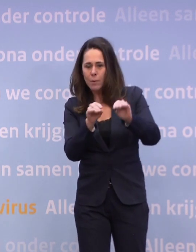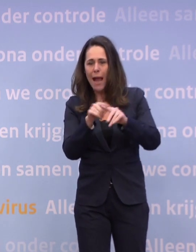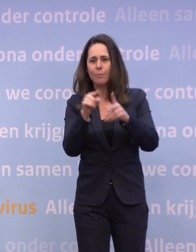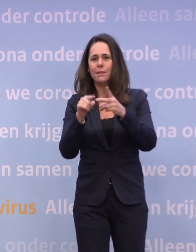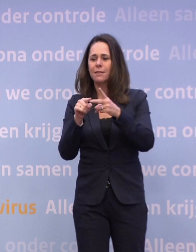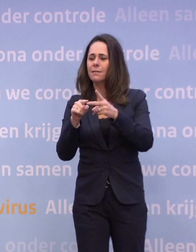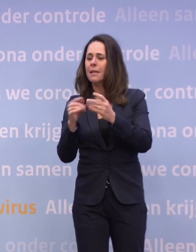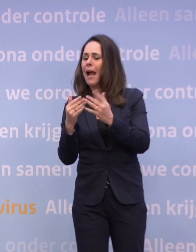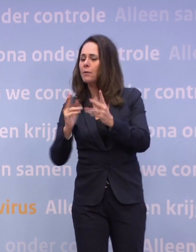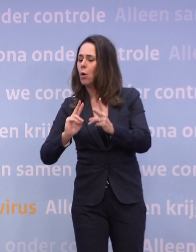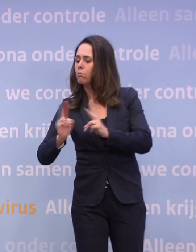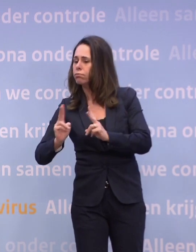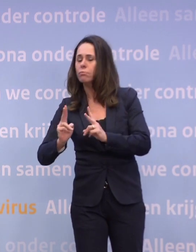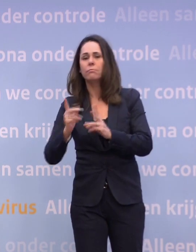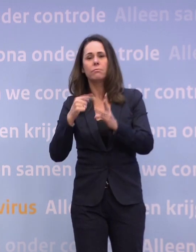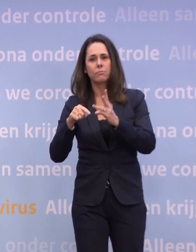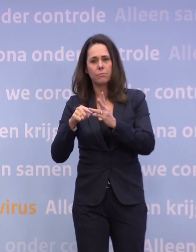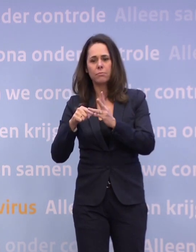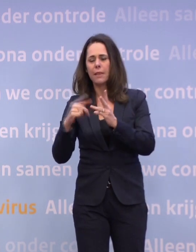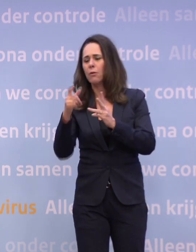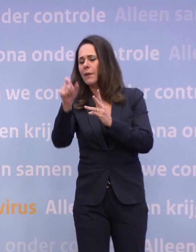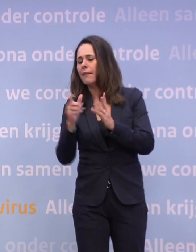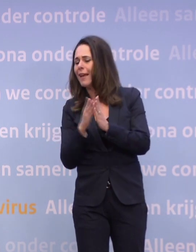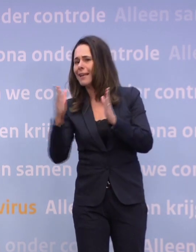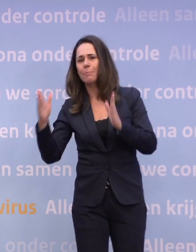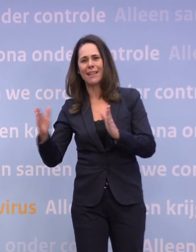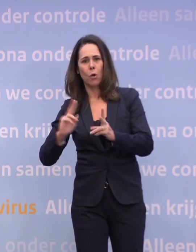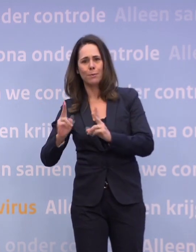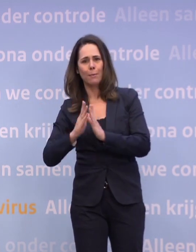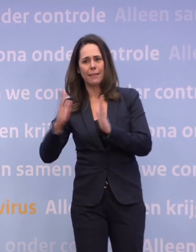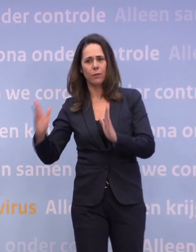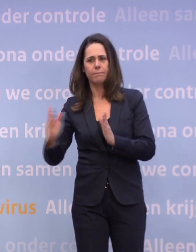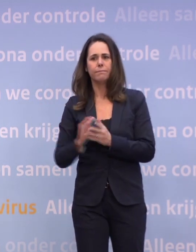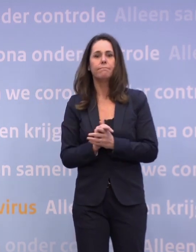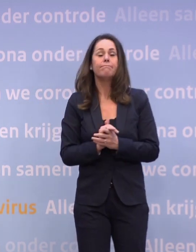...naar het aantal besmettelijken en het aantal besmettingen over een weekperiode. Iedereen wil dat voorkomen...